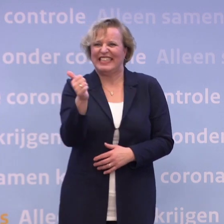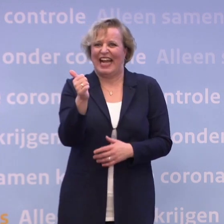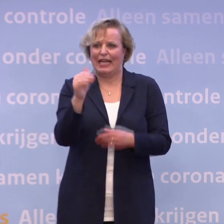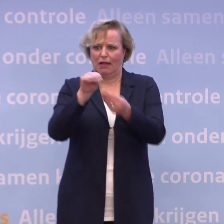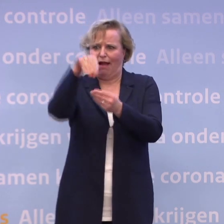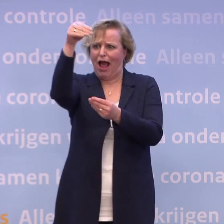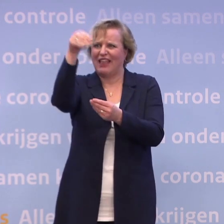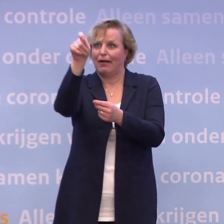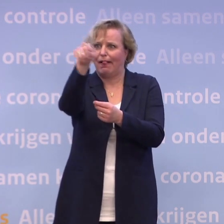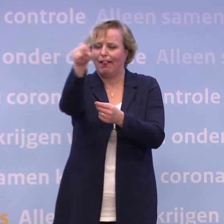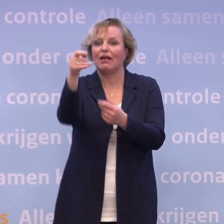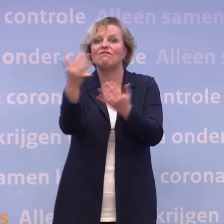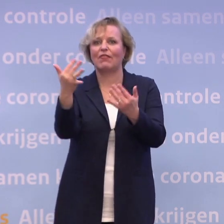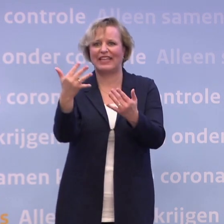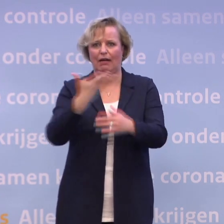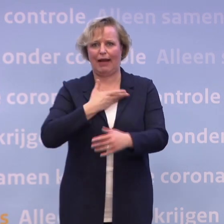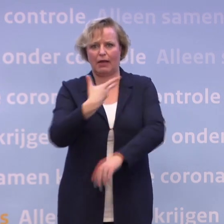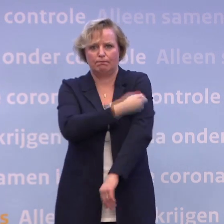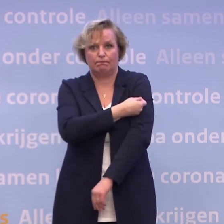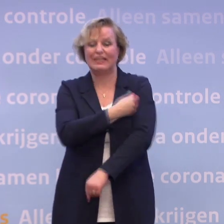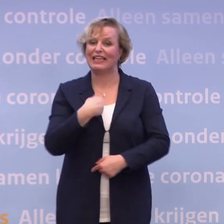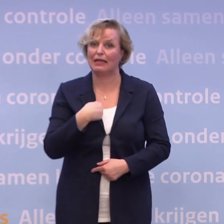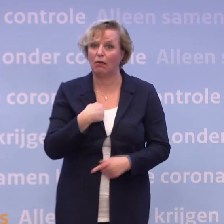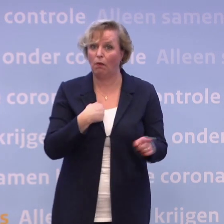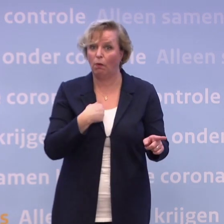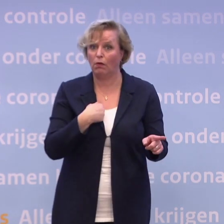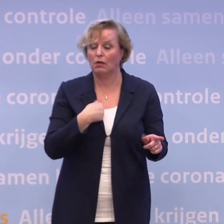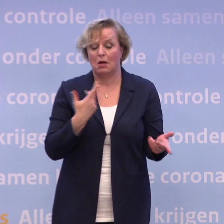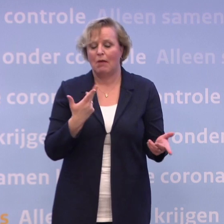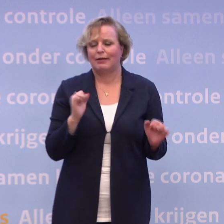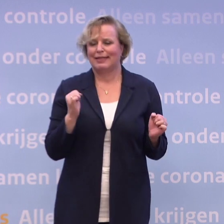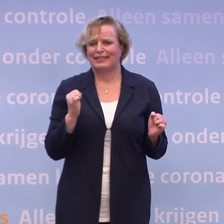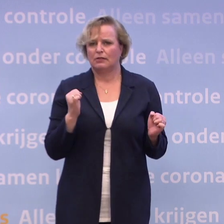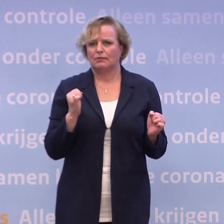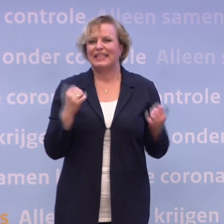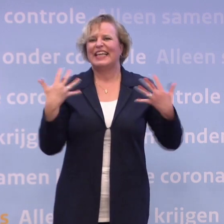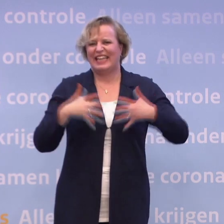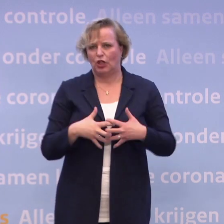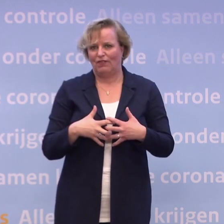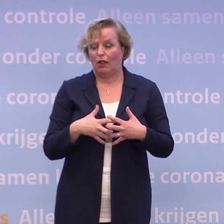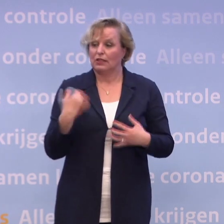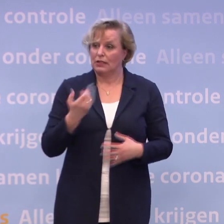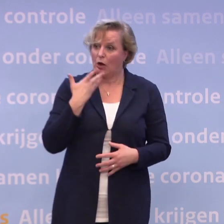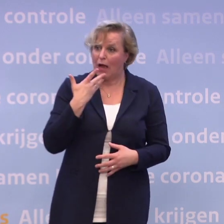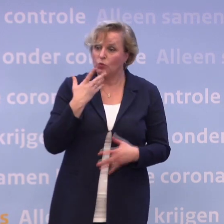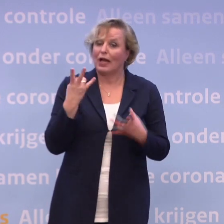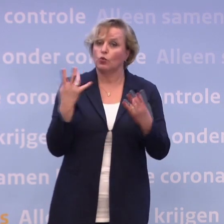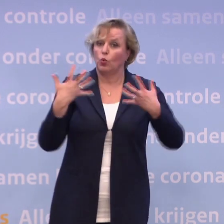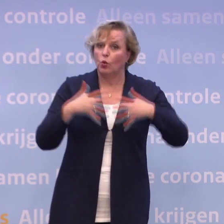...wanneer we zelf aan de beurt zijn, ik wel in ieder geval, maar dat gaat niet. En die puzzel is complex, dus leg ik uit hoe complex de puzzel is... ...en ik vertel wat wij weten.